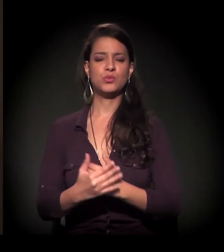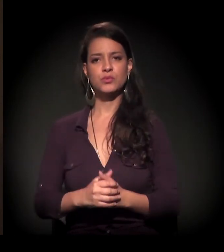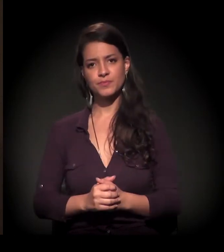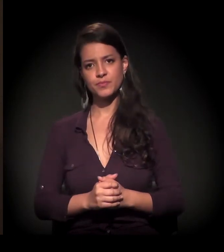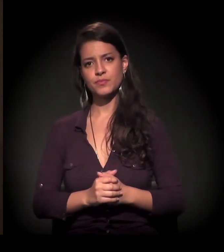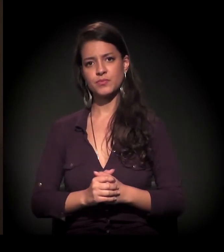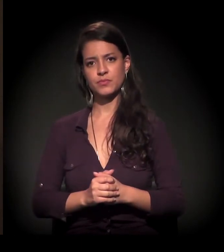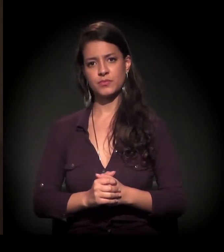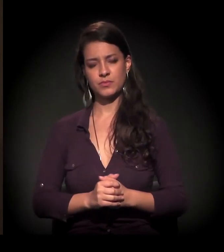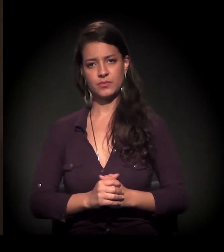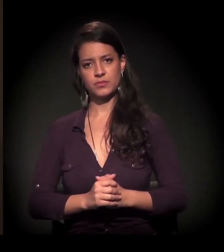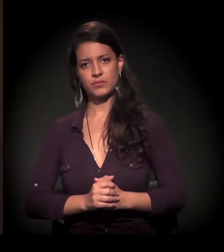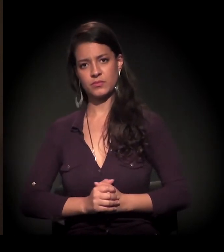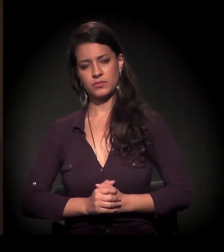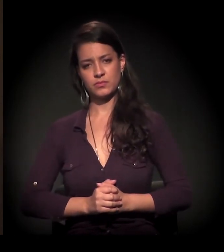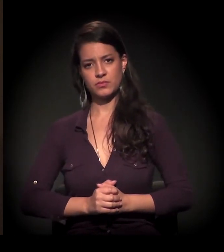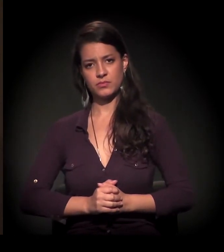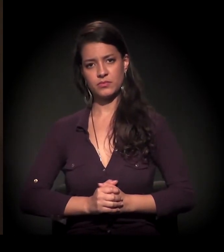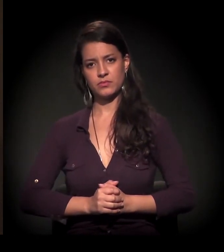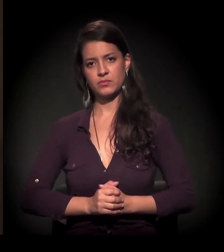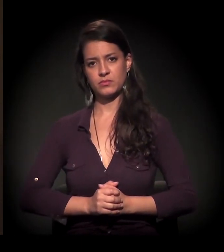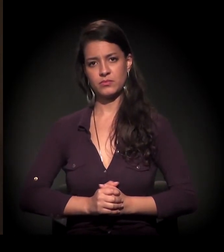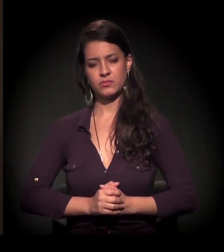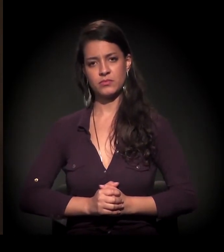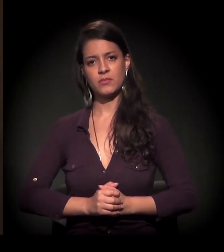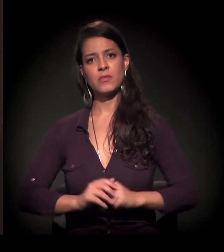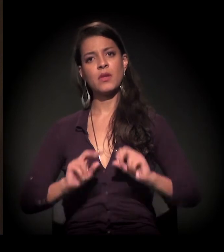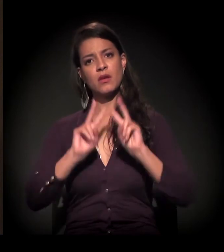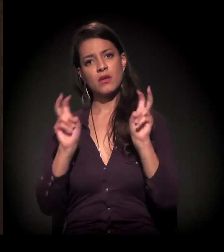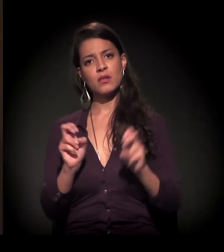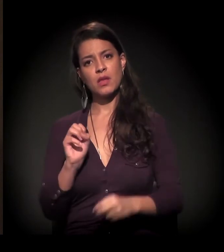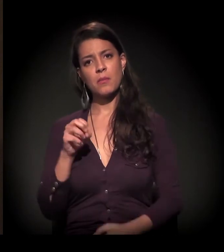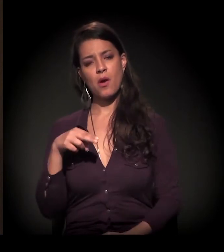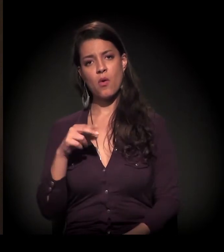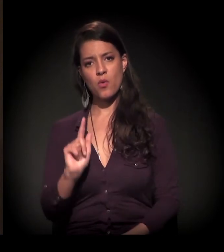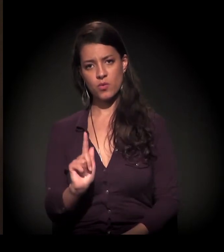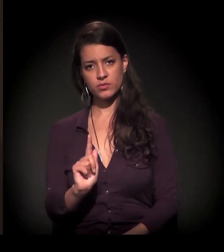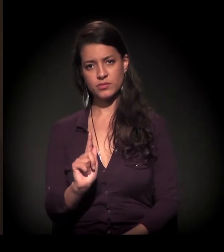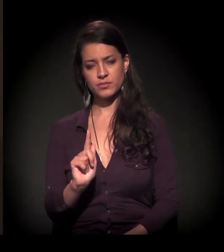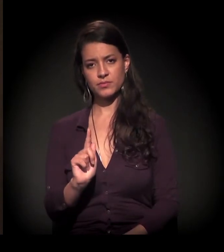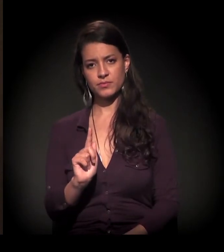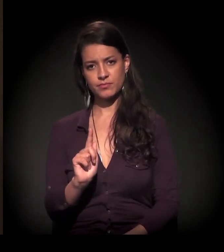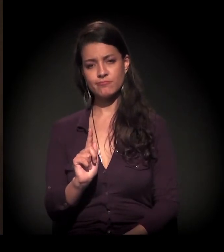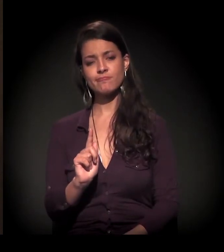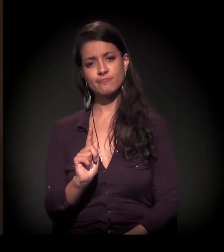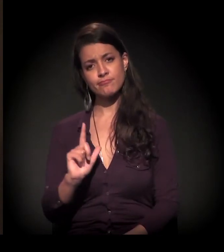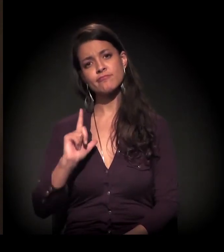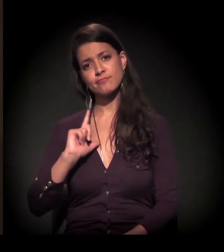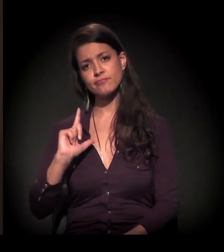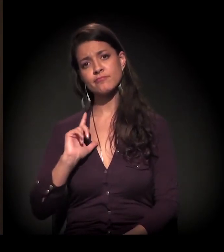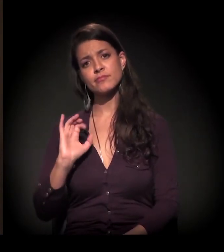Em relação às ONGs, existe uma certa...